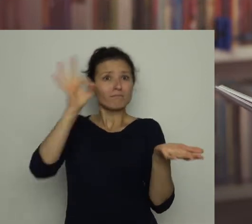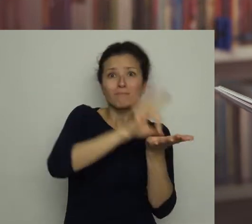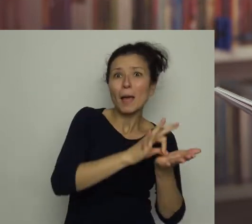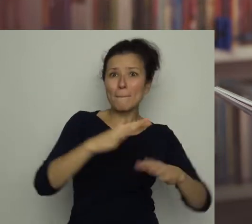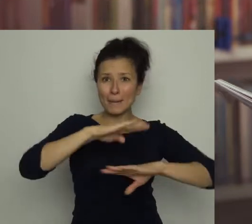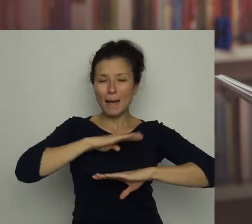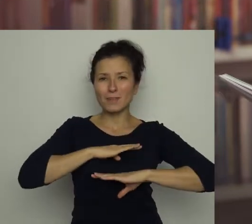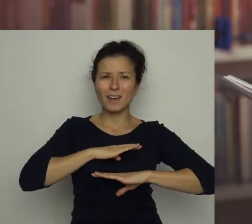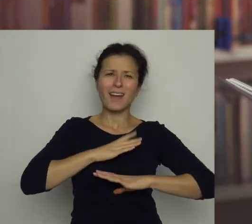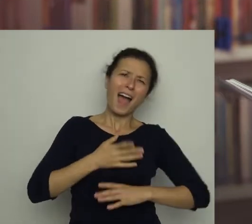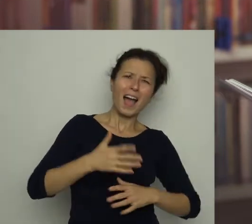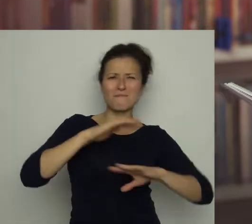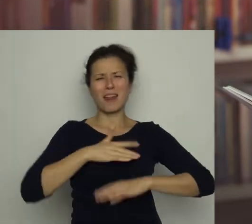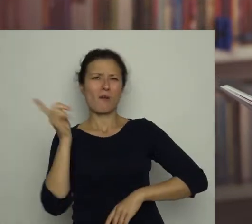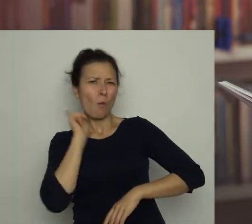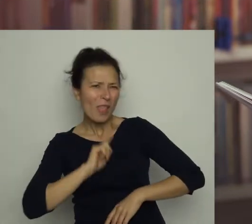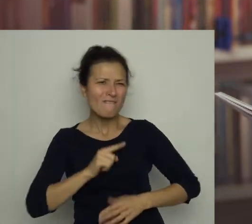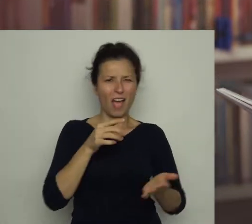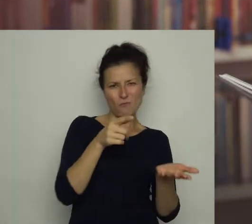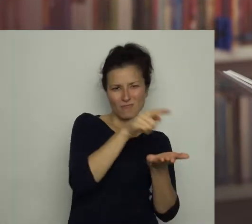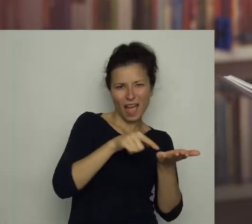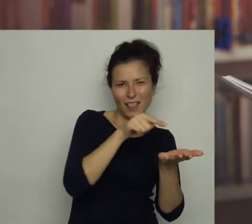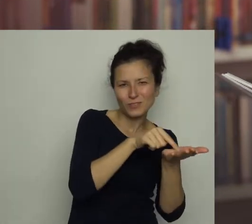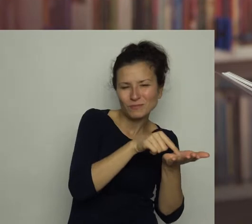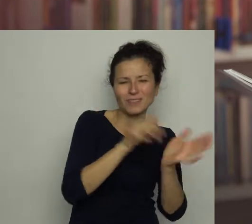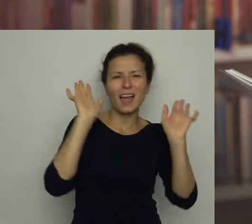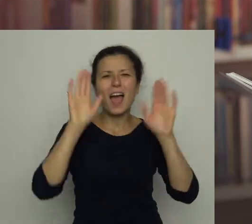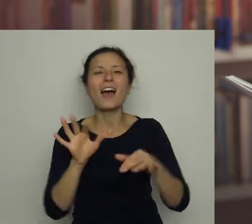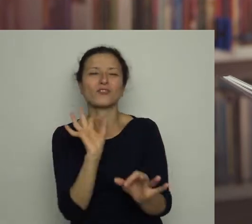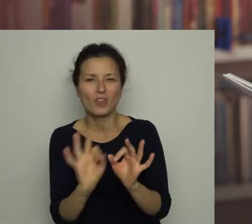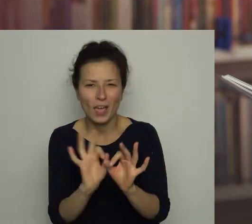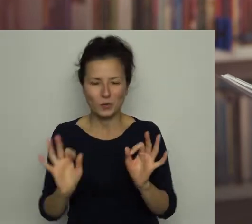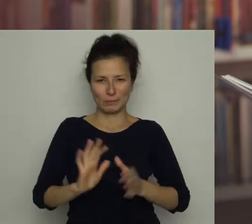a że nie była to bramka z siatki - no cóż... kto by się czepiał drobiazgów?!